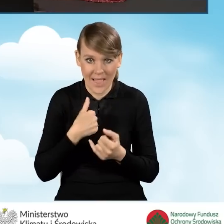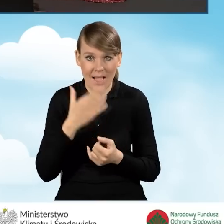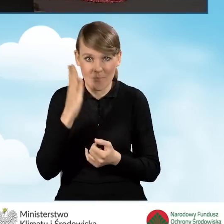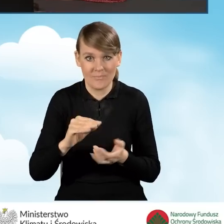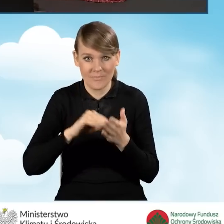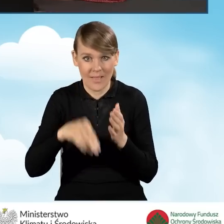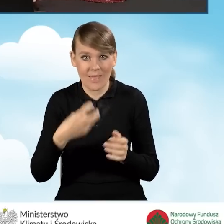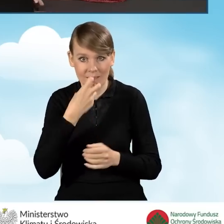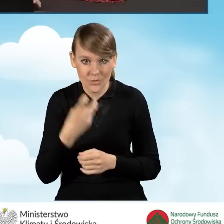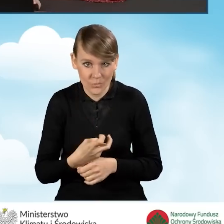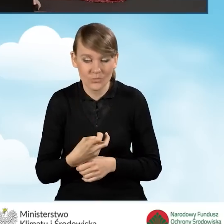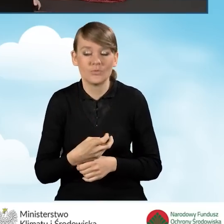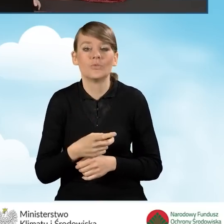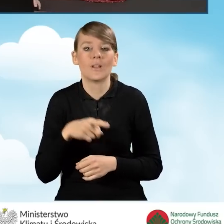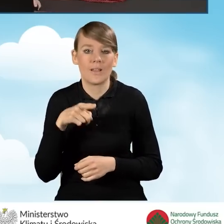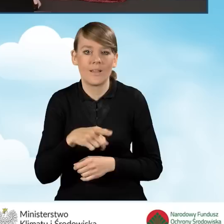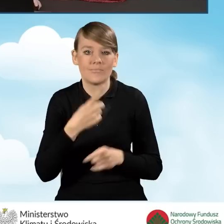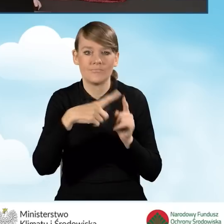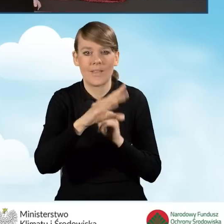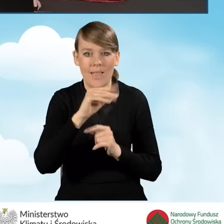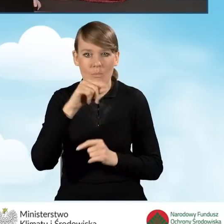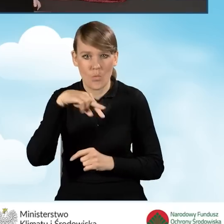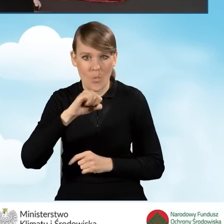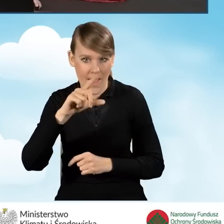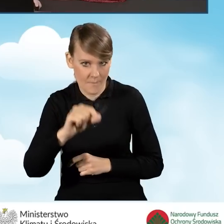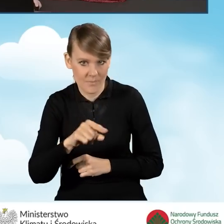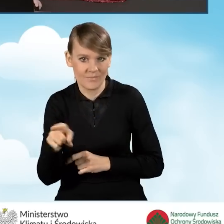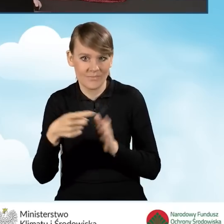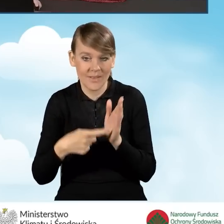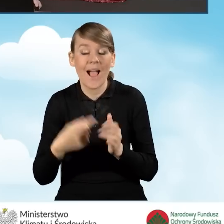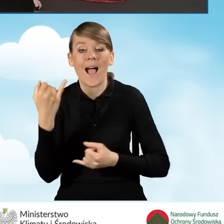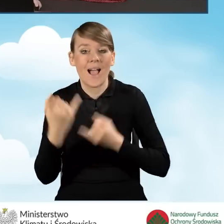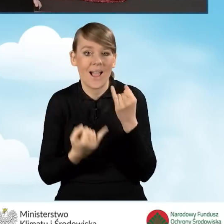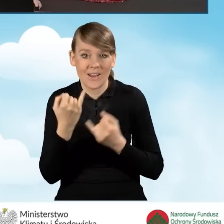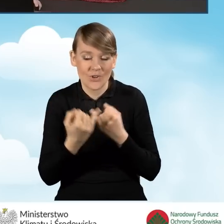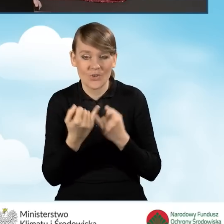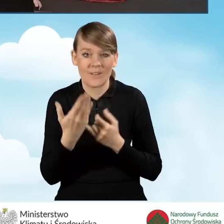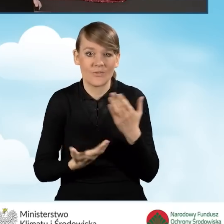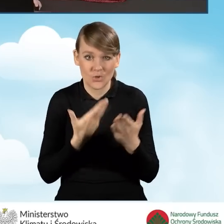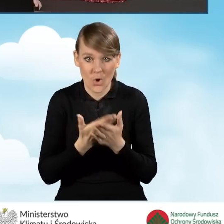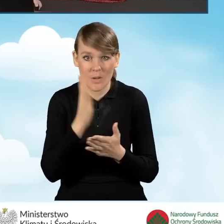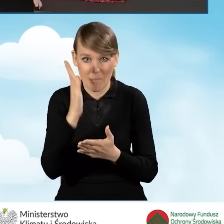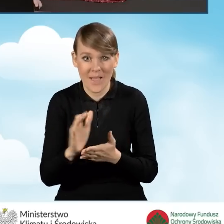elektronicznie i elektronicznie przekazywać przez skrzynkę ePUAP. Natomiast w sytuacji, kiedy wniosek będzie drukowany